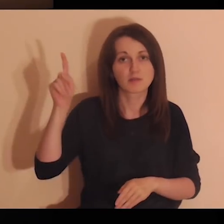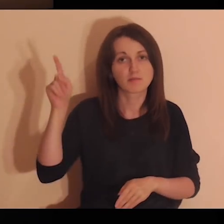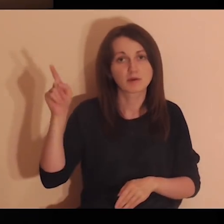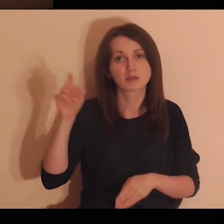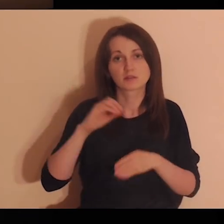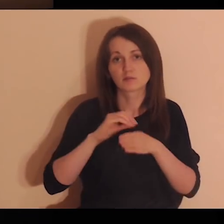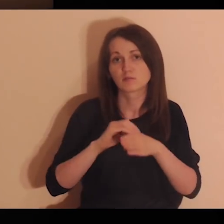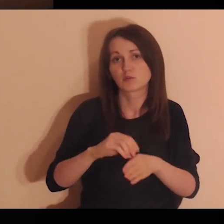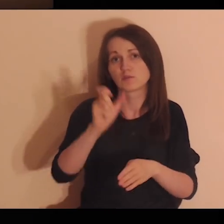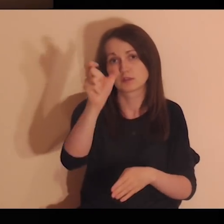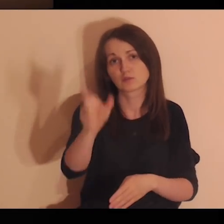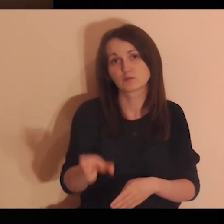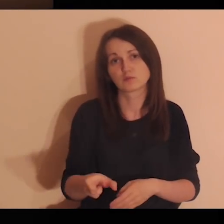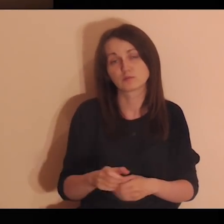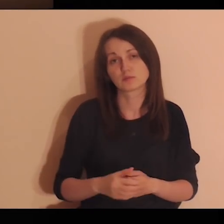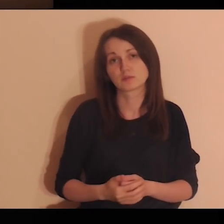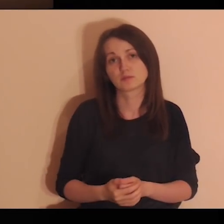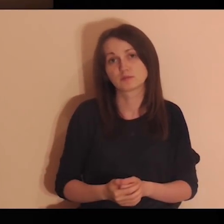Pozwalam Tobie, Panie, mnie prowadzić,